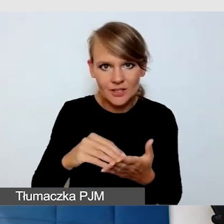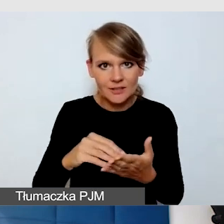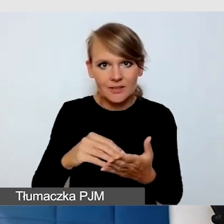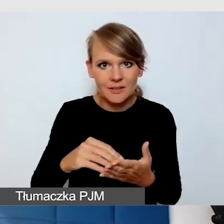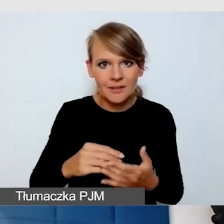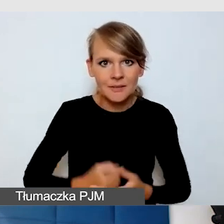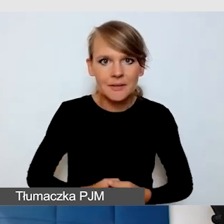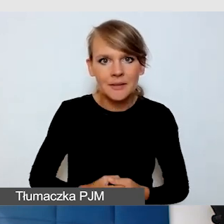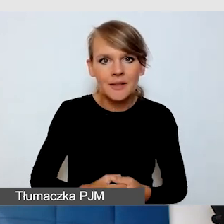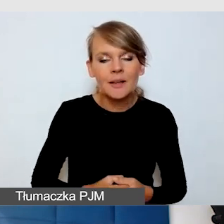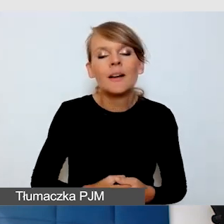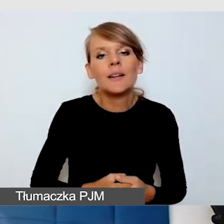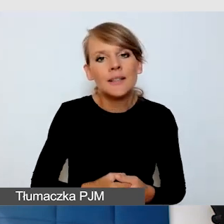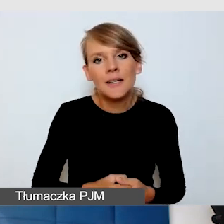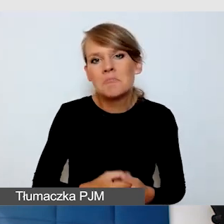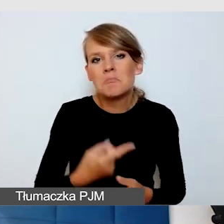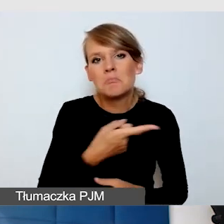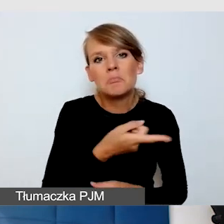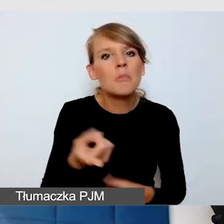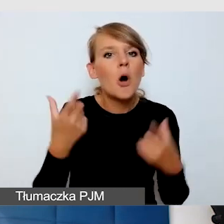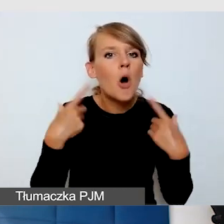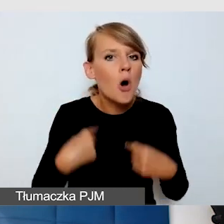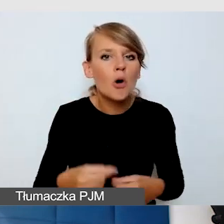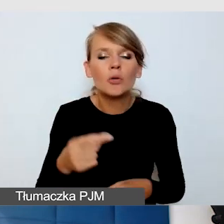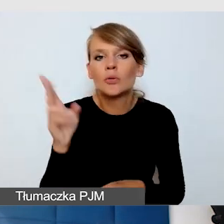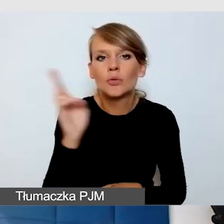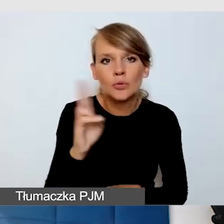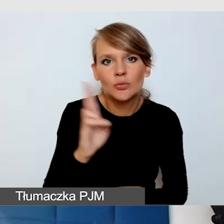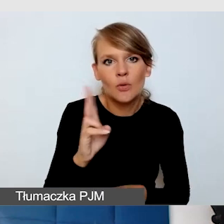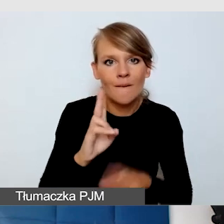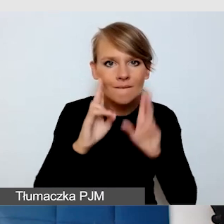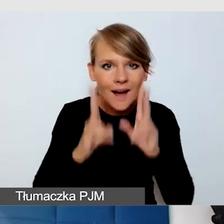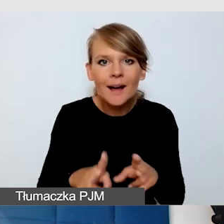Ja mam doświadczenie, że to nie drażni osób, które rzeczywiście korzystają z napisów na żywo.